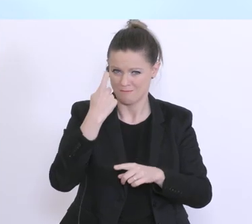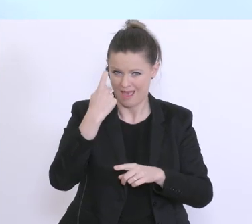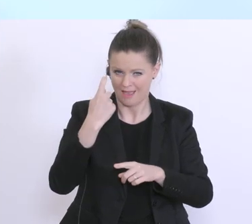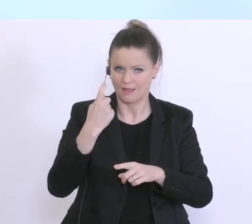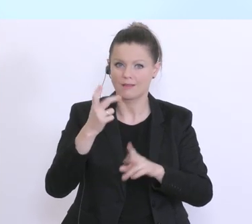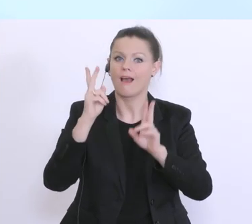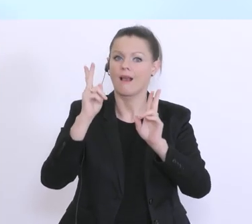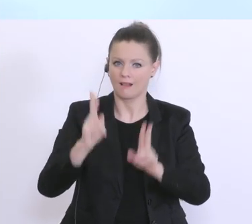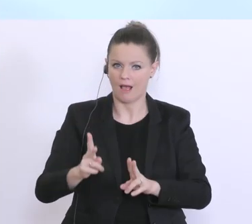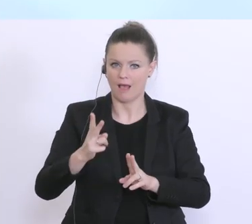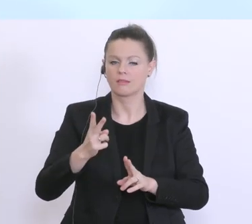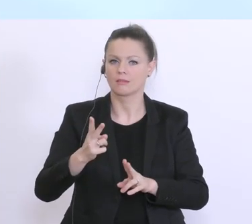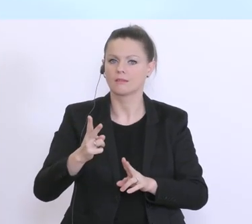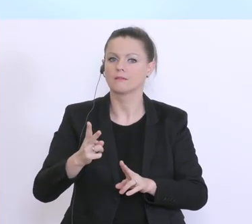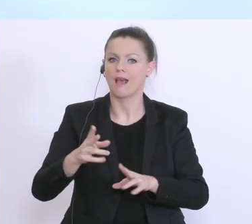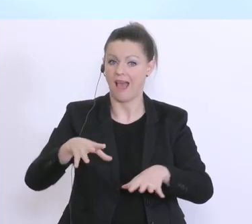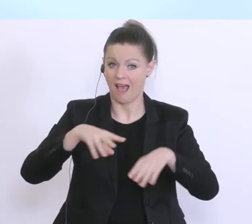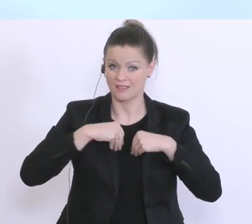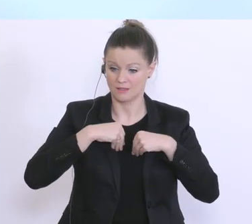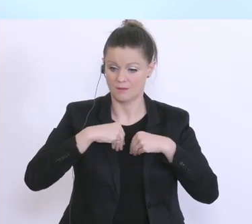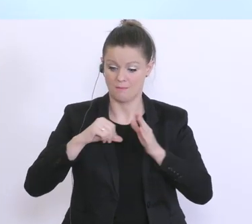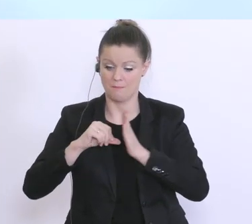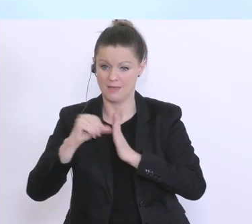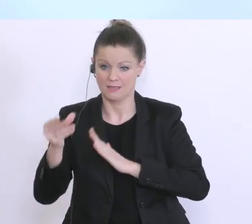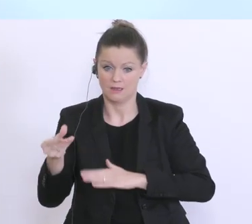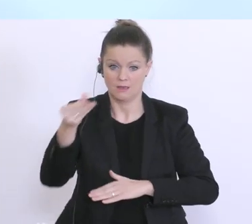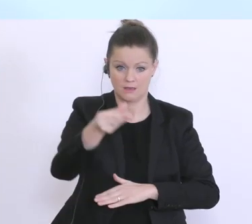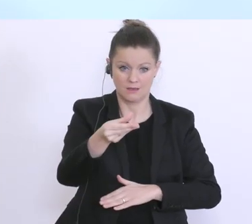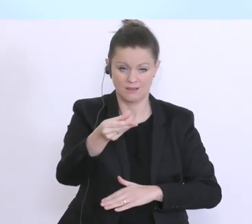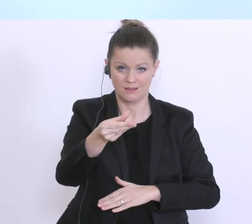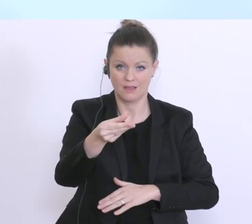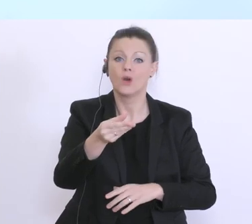einräumen kann. Und die Finanzierung erfolgt eben aus Basis der tatsächlich zu erwartenden